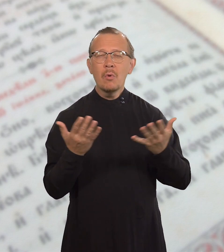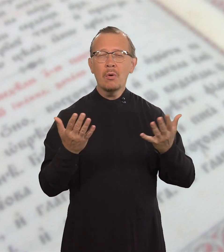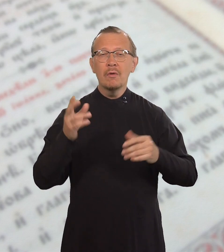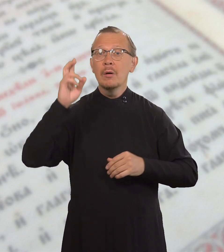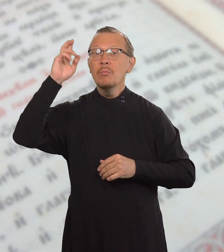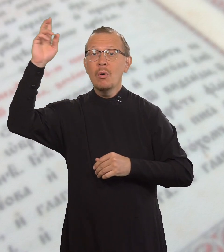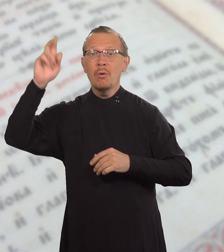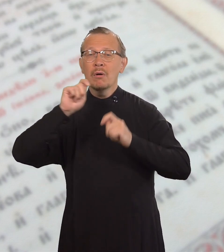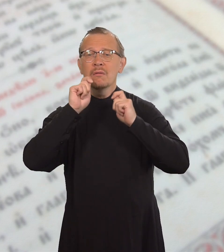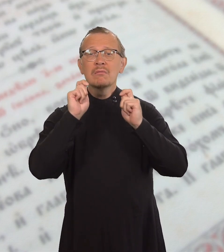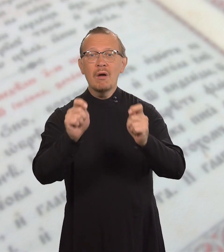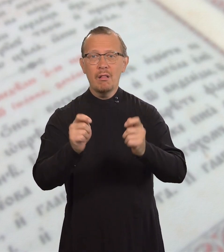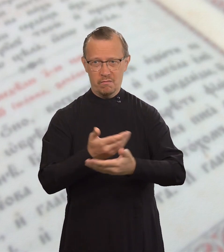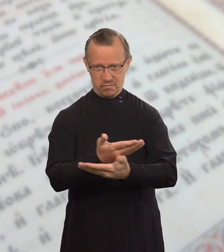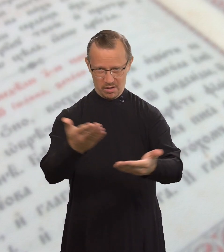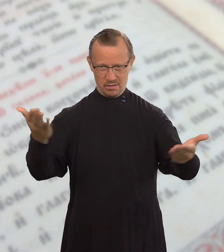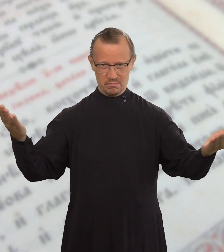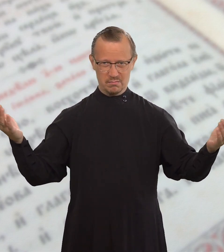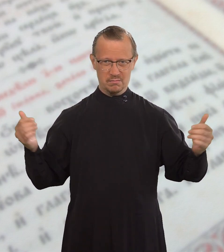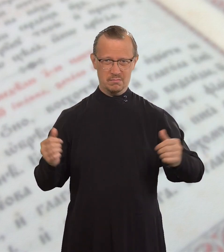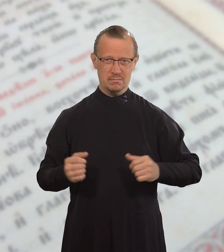которое Бог дал вам.